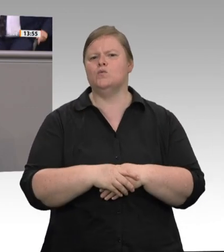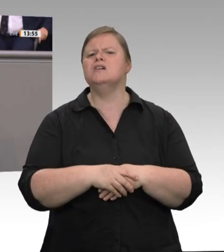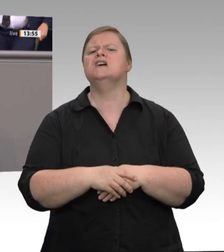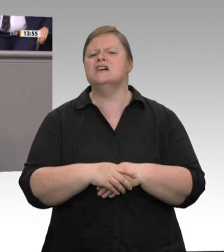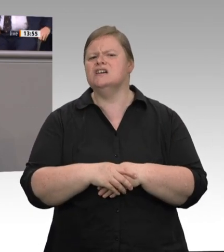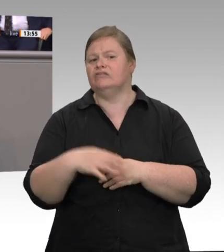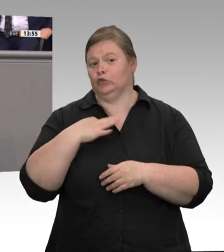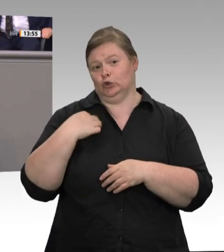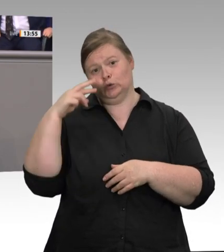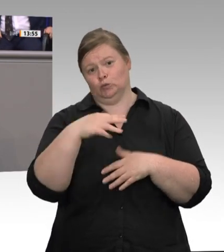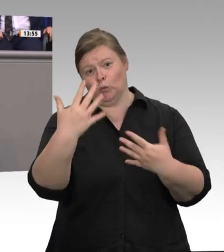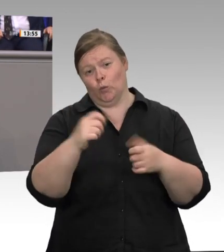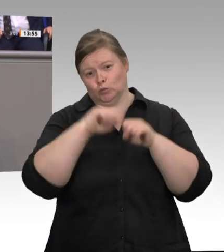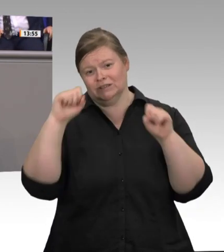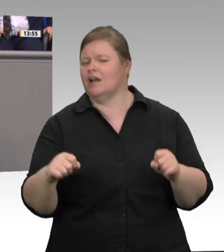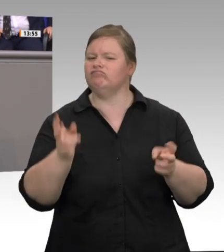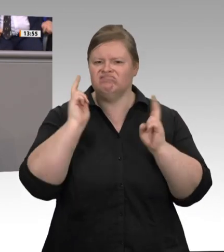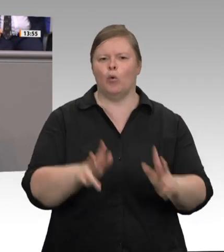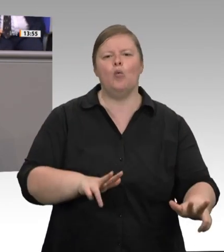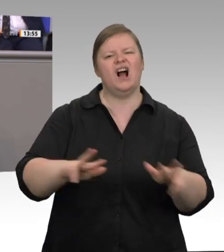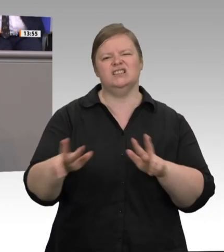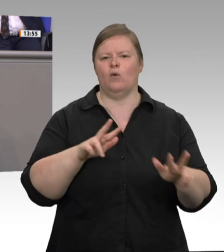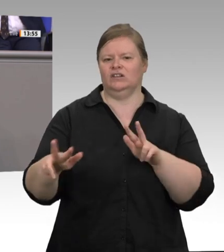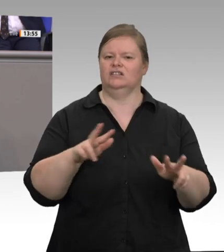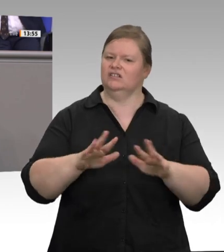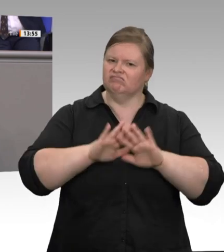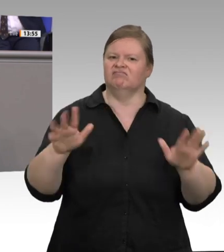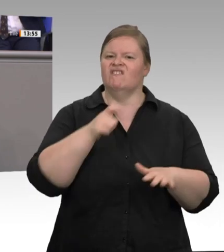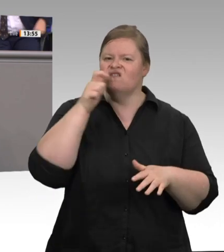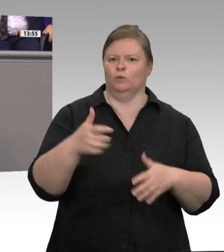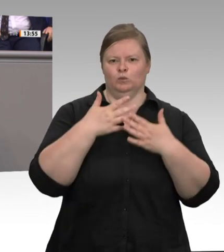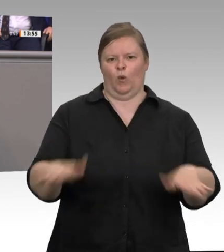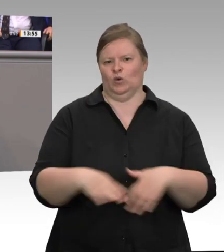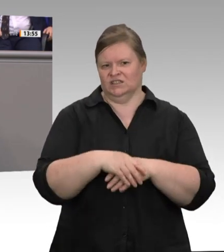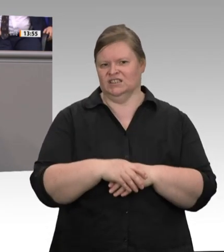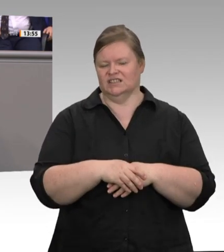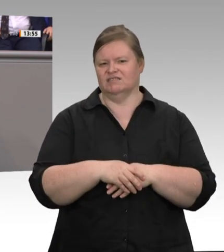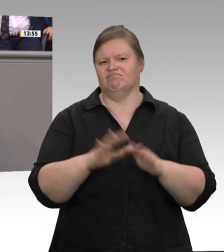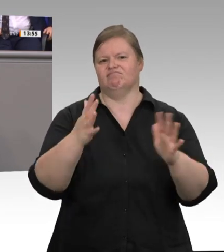gravierende wirtschaftliche Schäden entstünden. Große Teile der Fleischproduktion